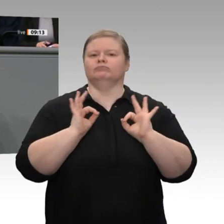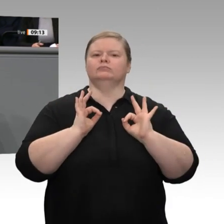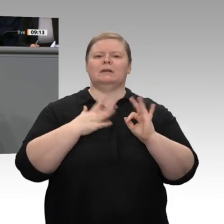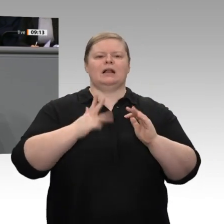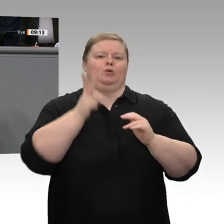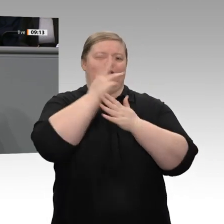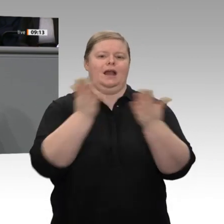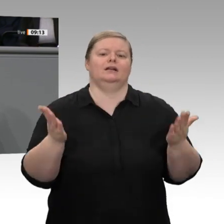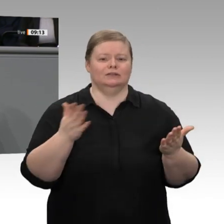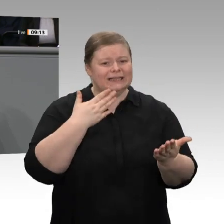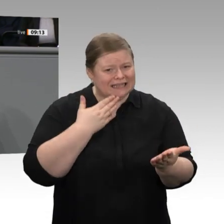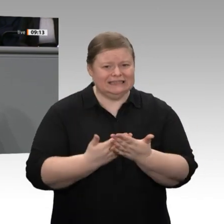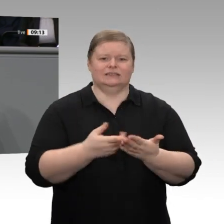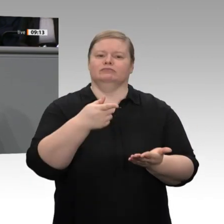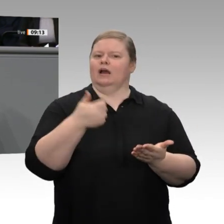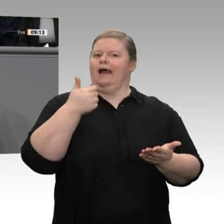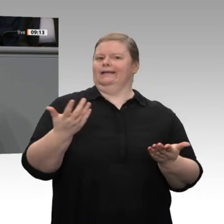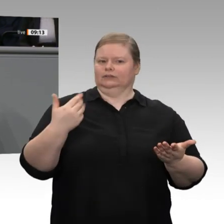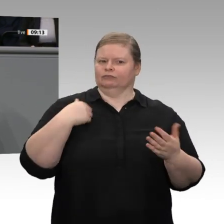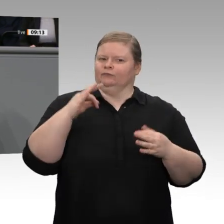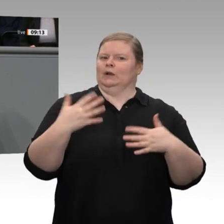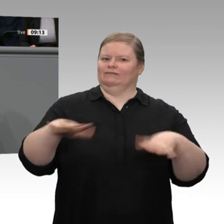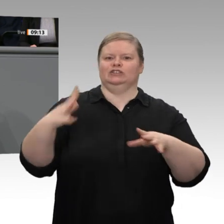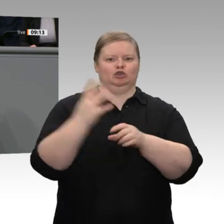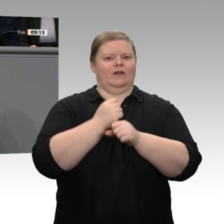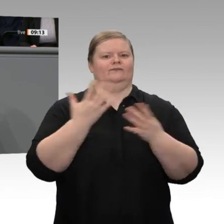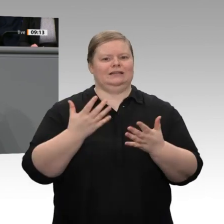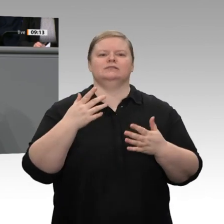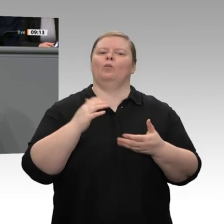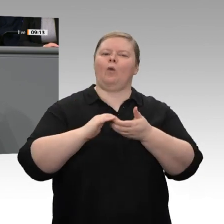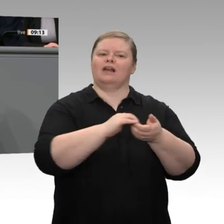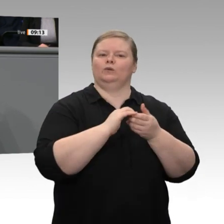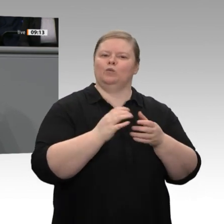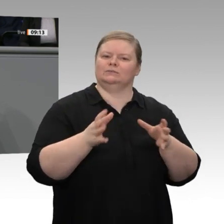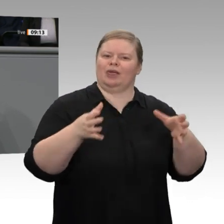dass wir es in der Praxis erreichen. Wir haben gesehen, wie segensreich es war, vor